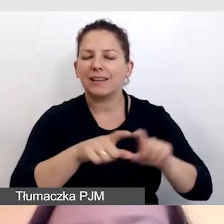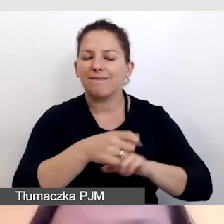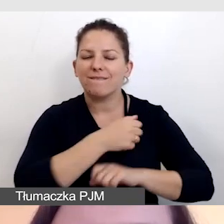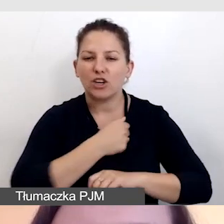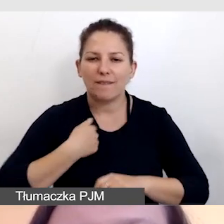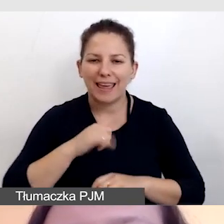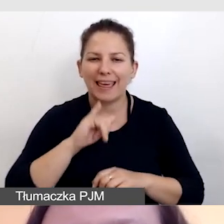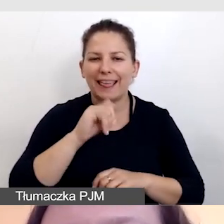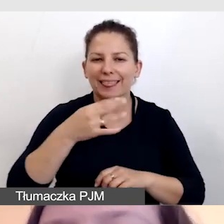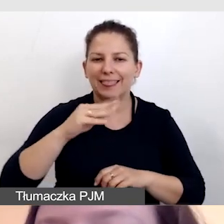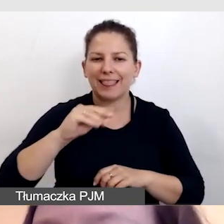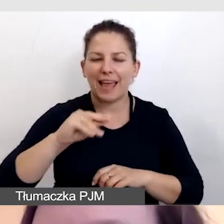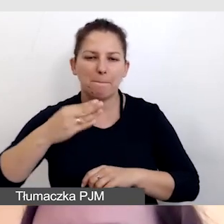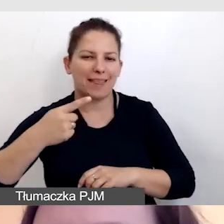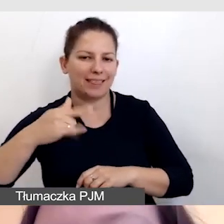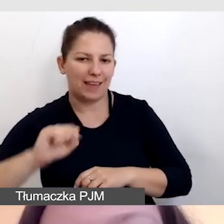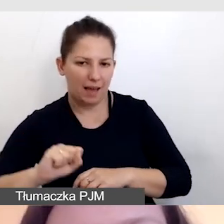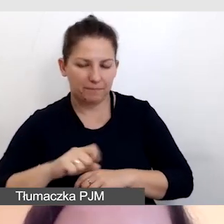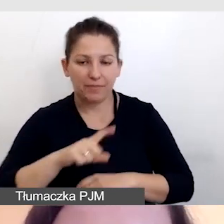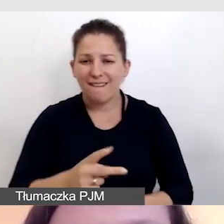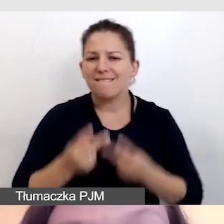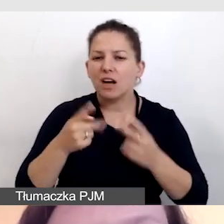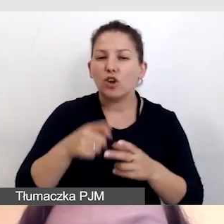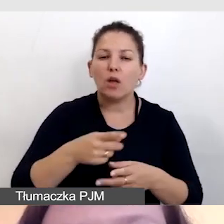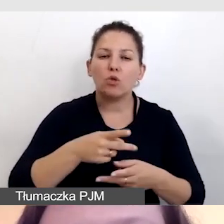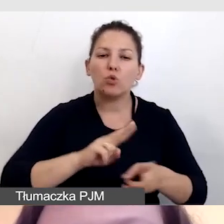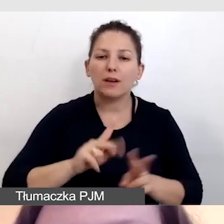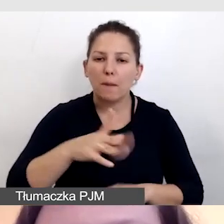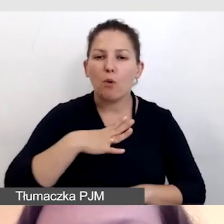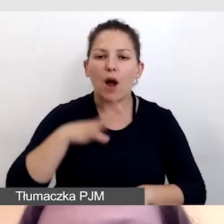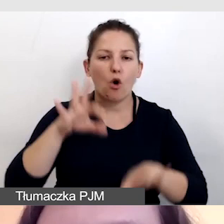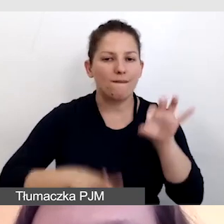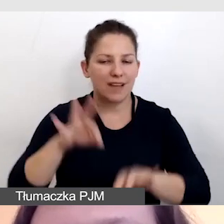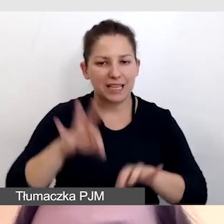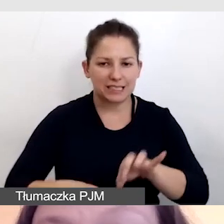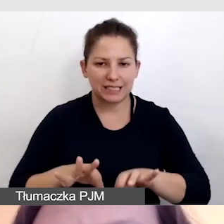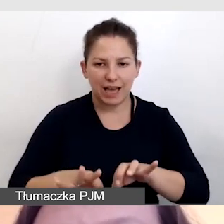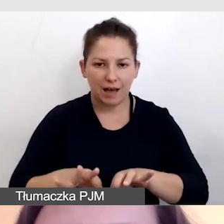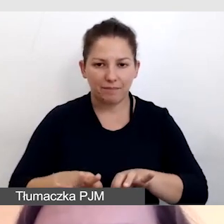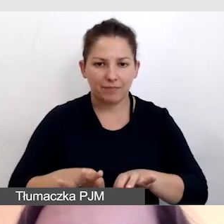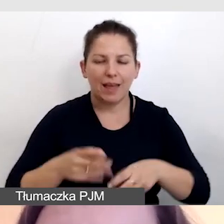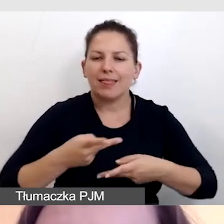kiedy priorytetem w tłumaczeniu była transmisja z konferencji.